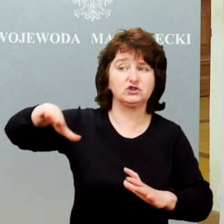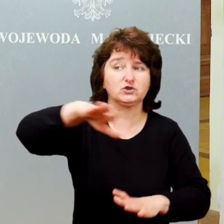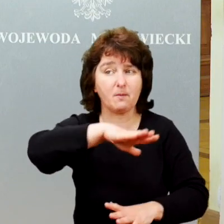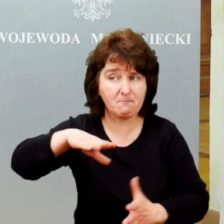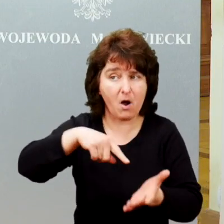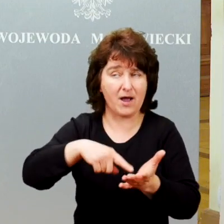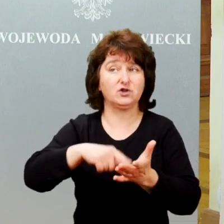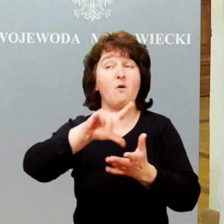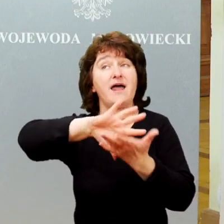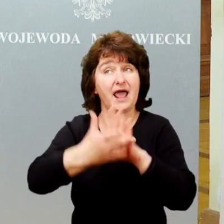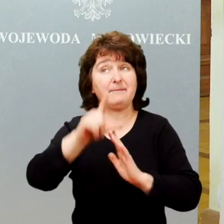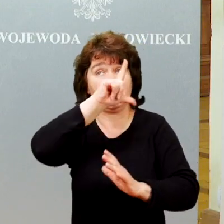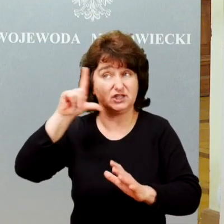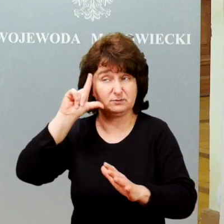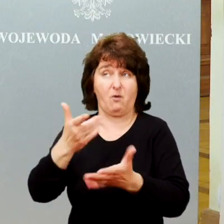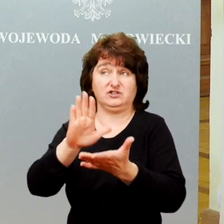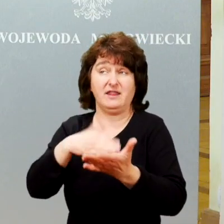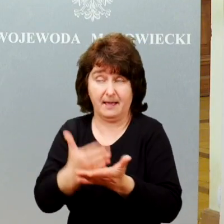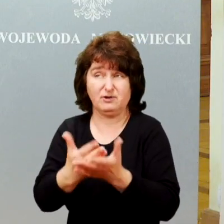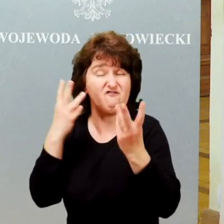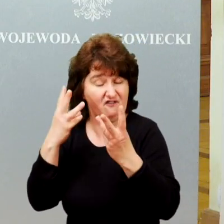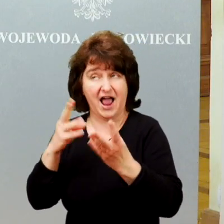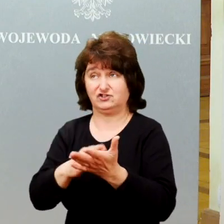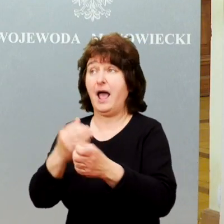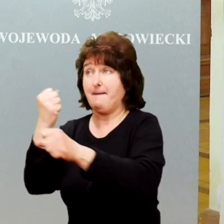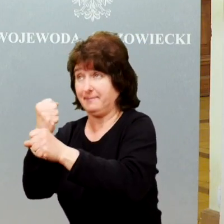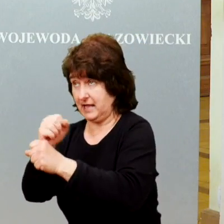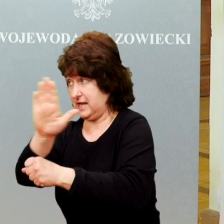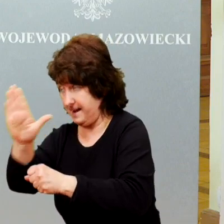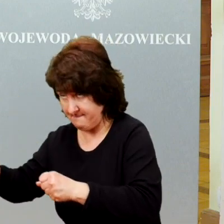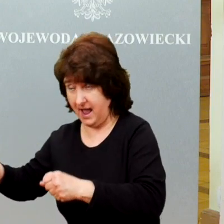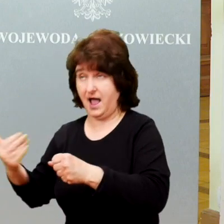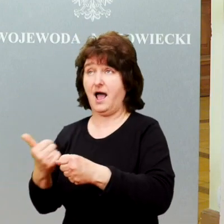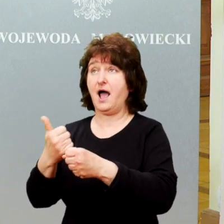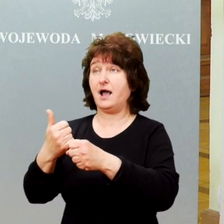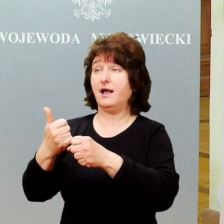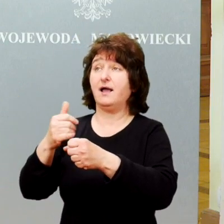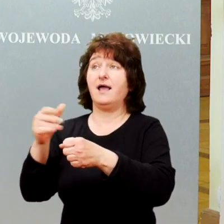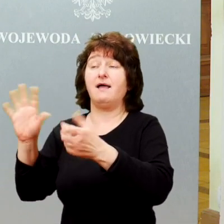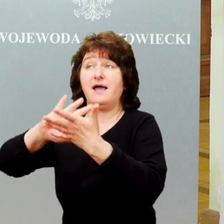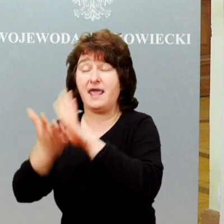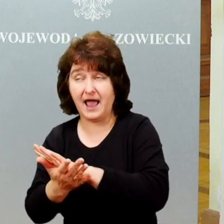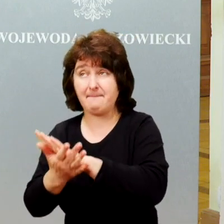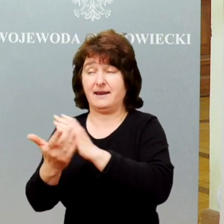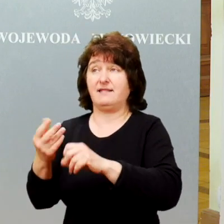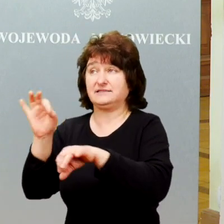nawet jak już jest praca, jest rehabilitacja medyczna, jest często słabiej zagospodarowanym obszarem.